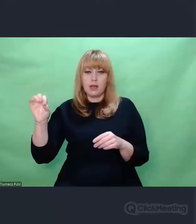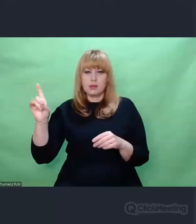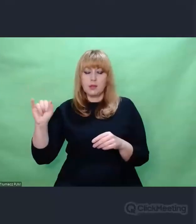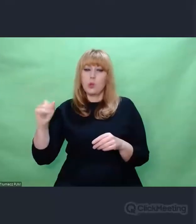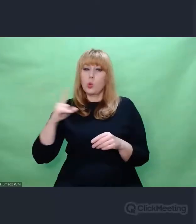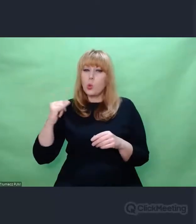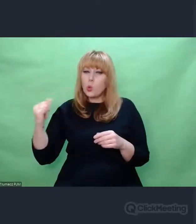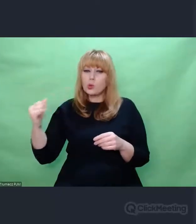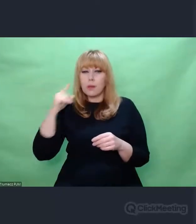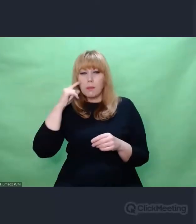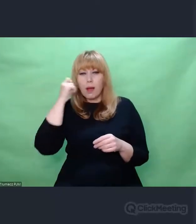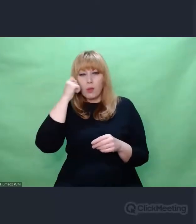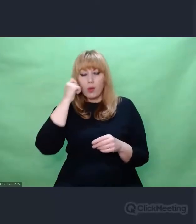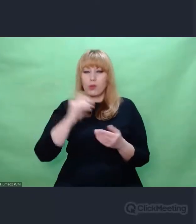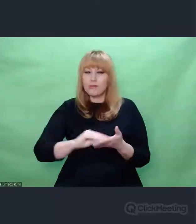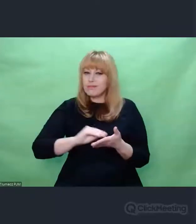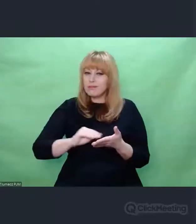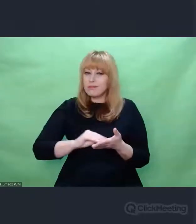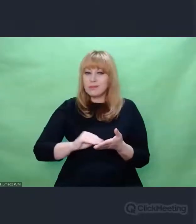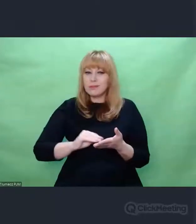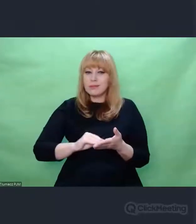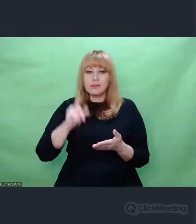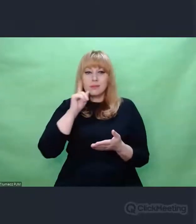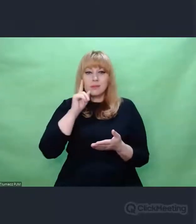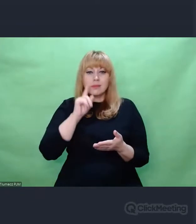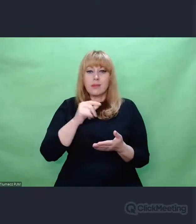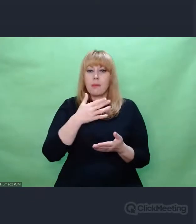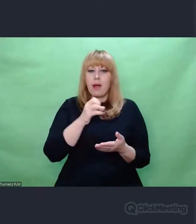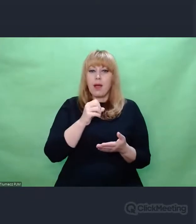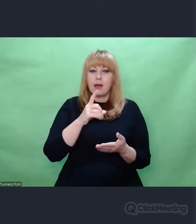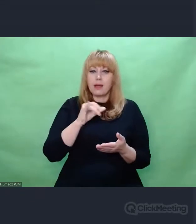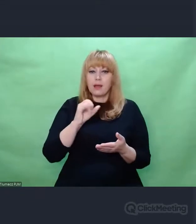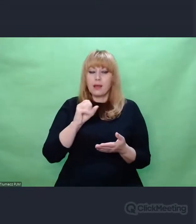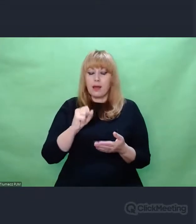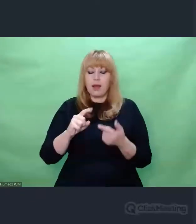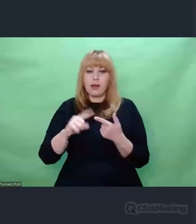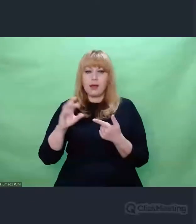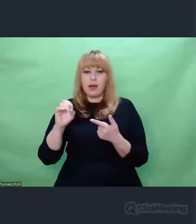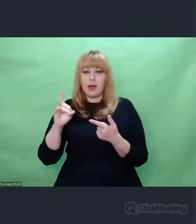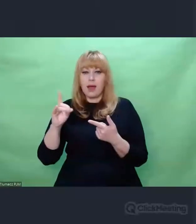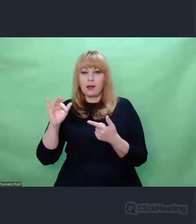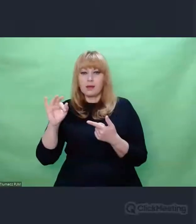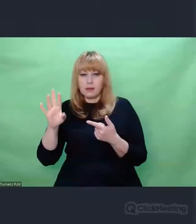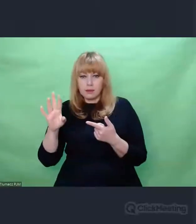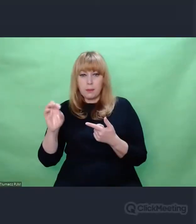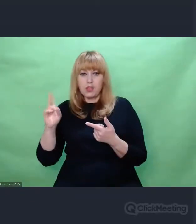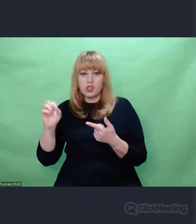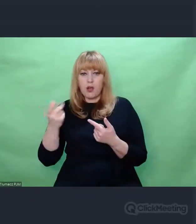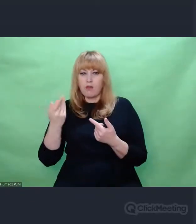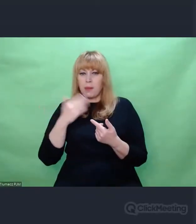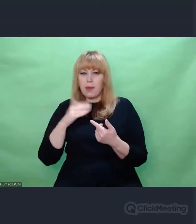Państwo Maria i Gerhard Bryszakowie, których najserdeczniej i z całego serca